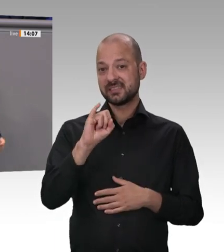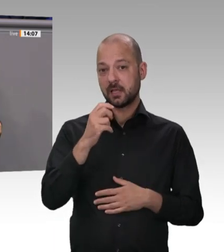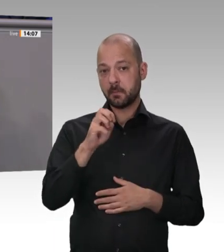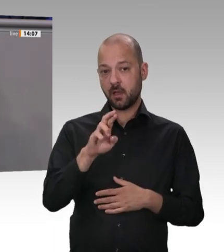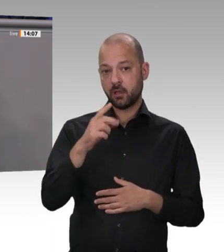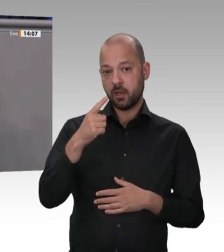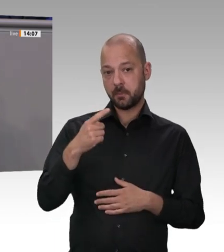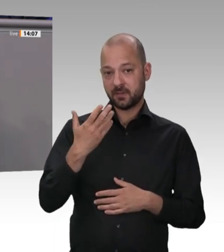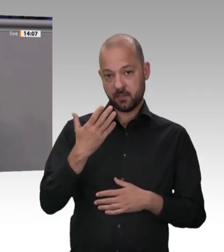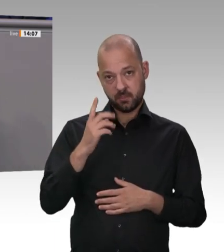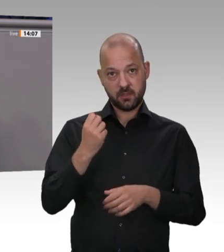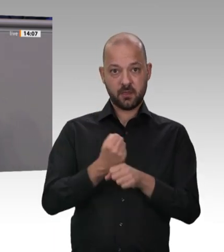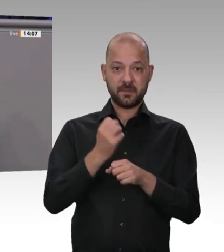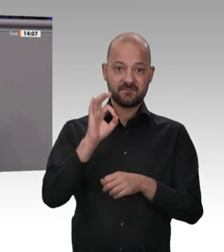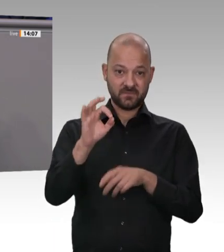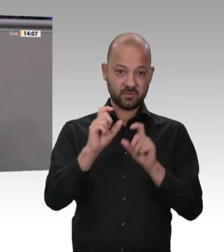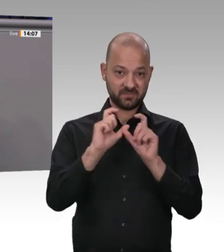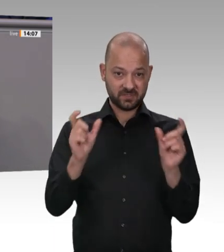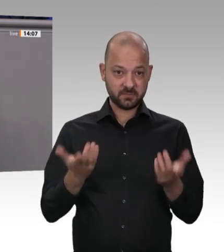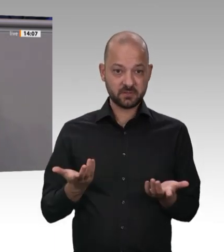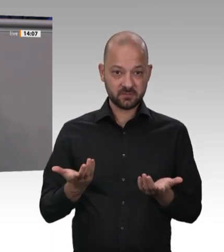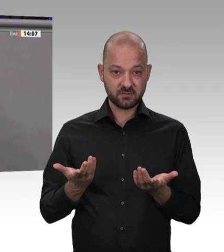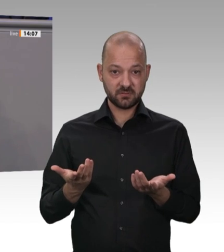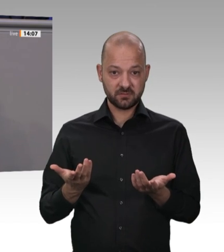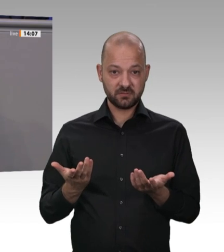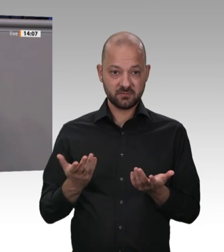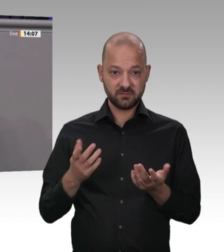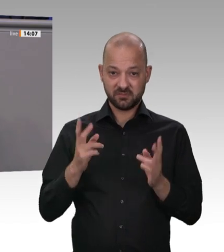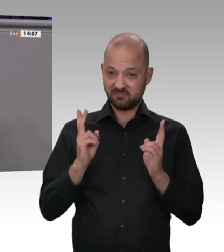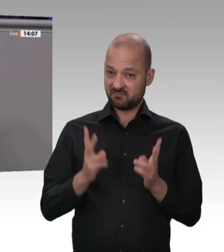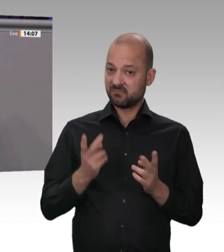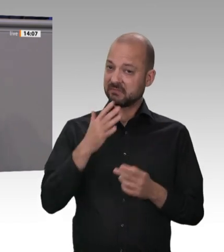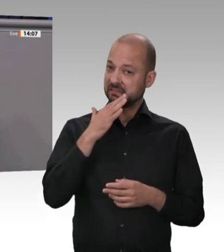der Rest kam aus dem Ausland. Es ist für Danish Crown billiger, die Schweinehälften